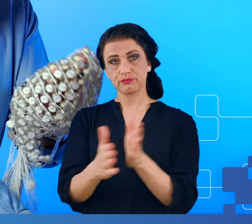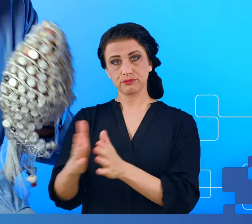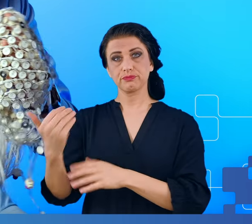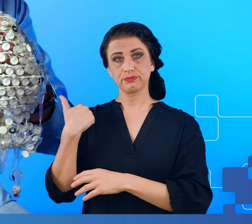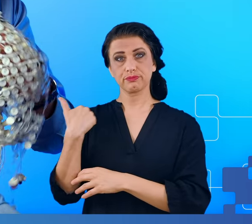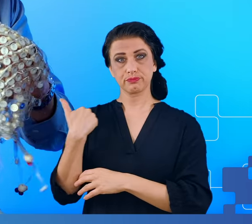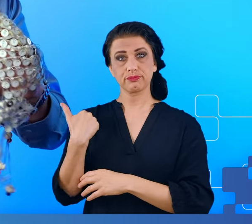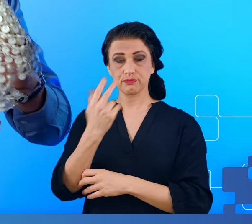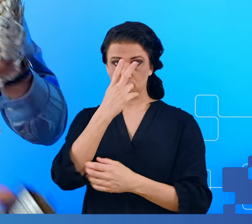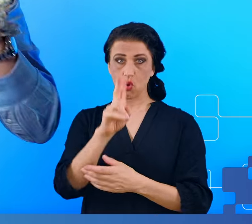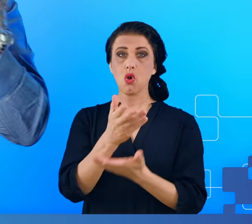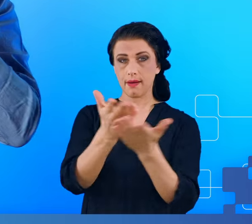pokazać jak on wygląda.